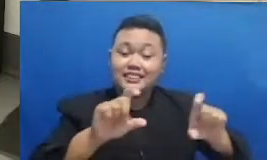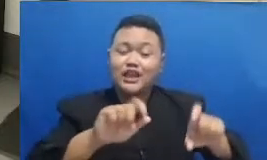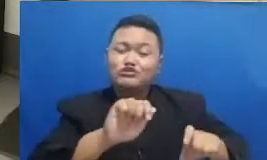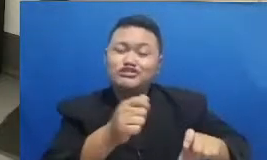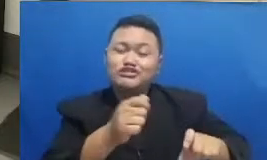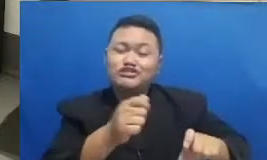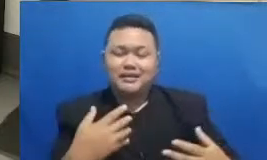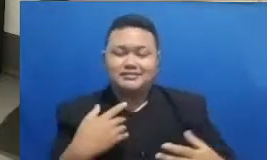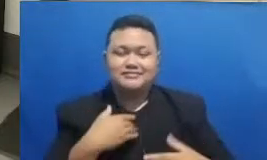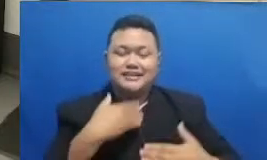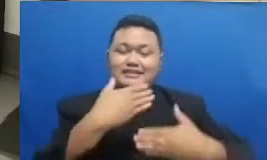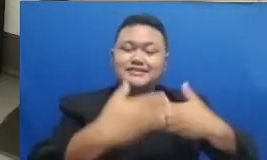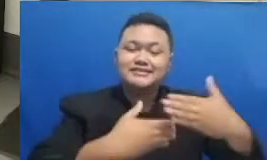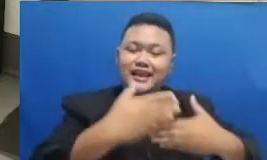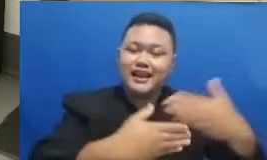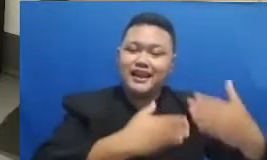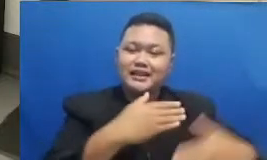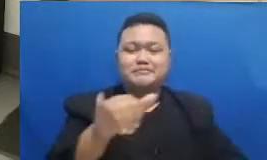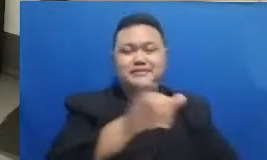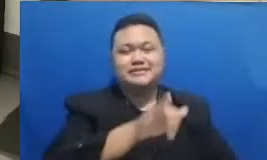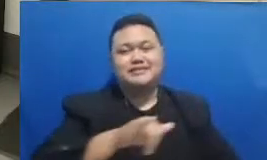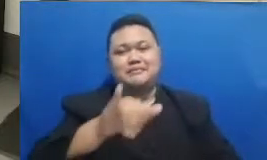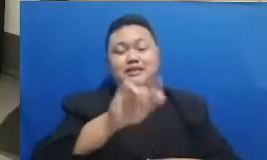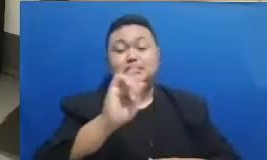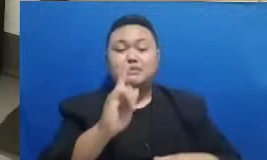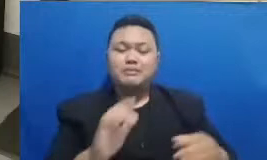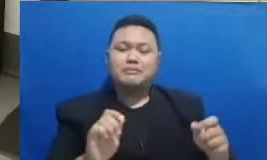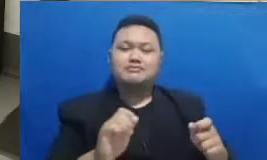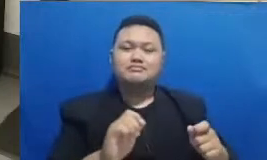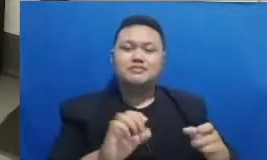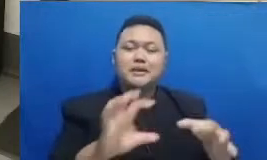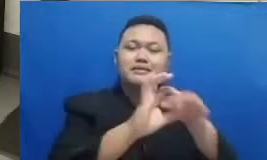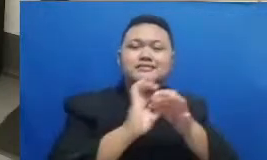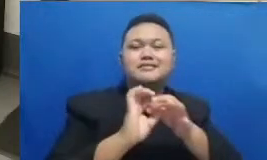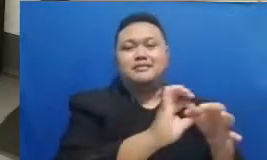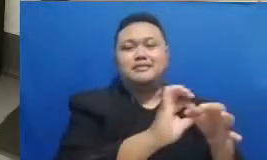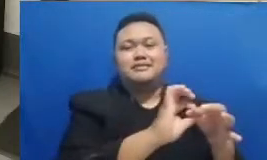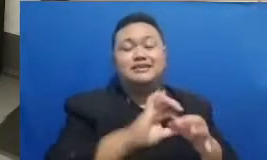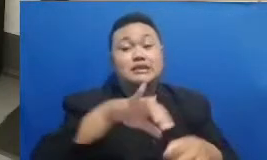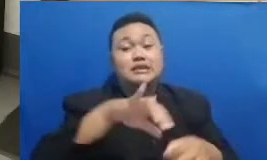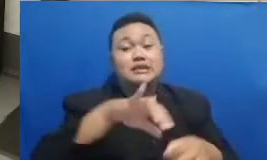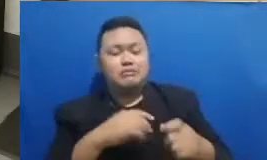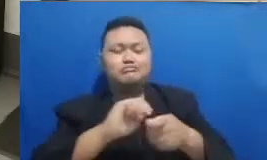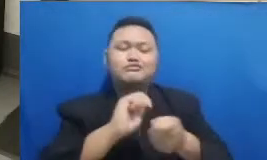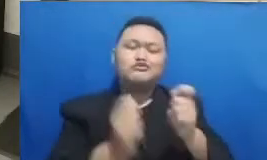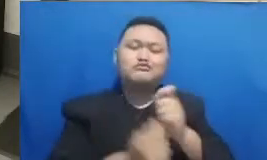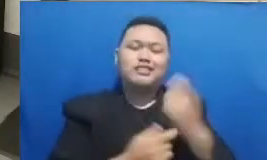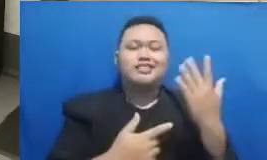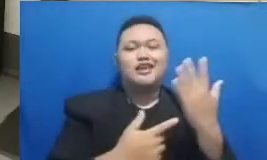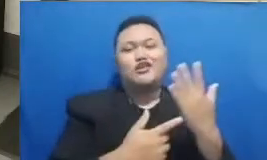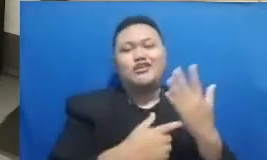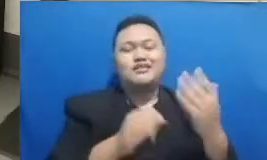Teknologi akan semakin terasa dampak baiknya dan pertanyaannya ada satu si bapak ibu sebetulnya ya